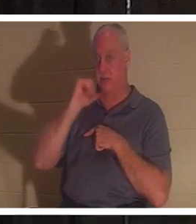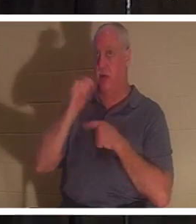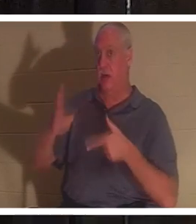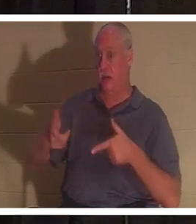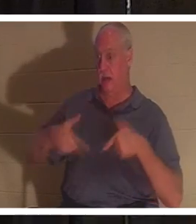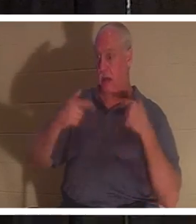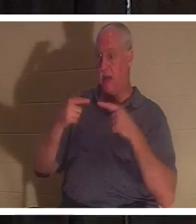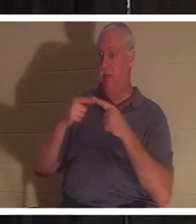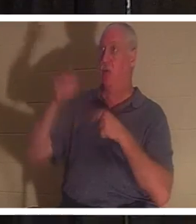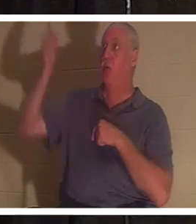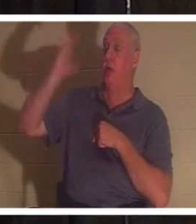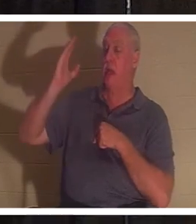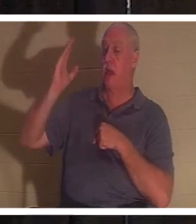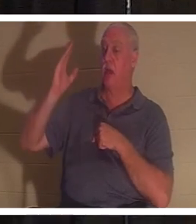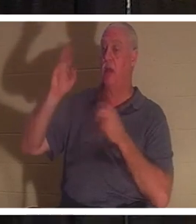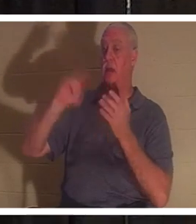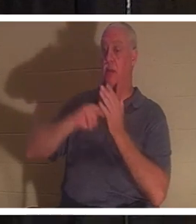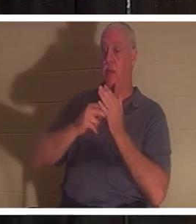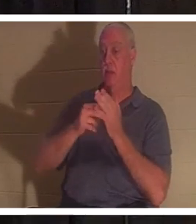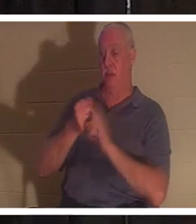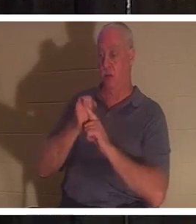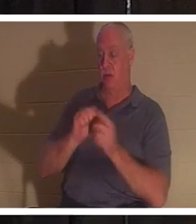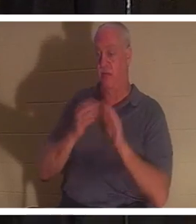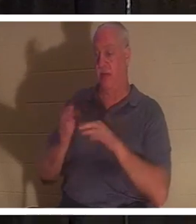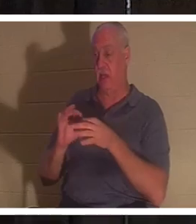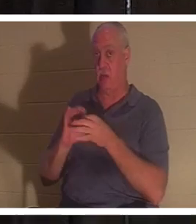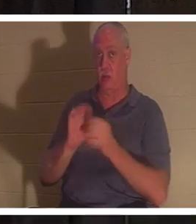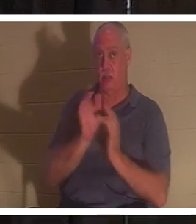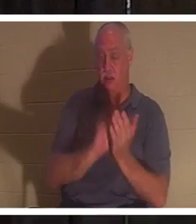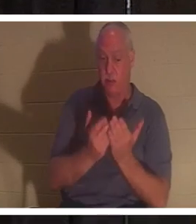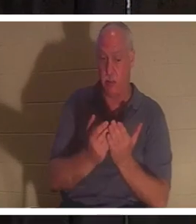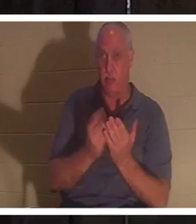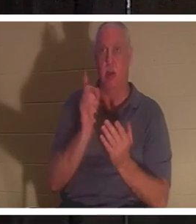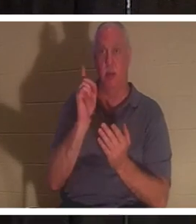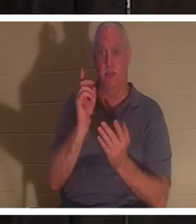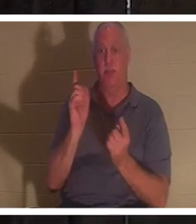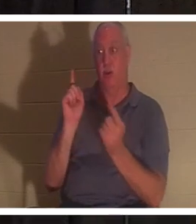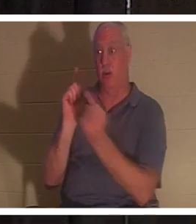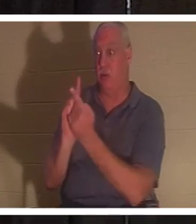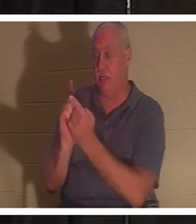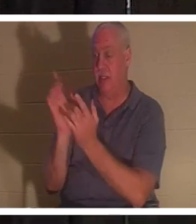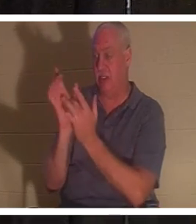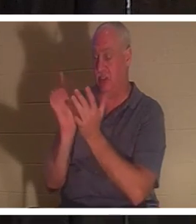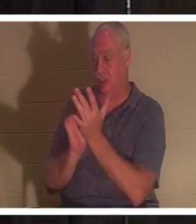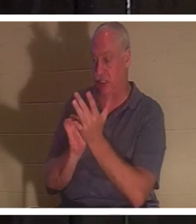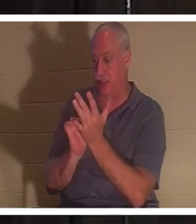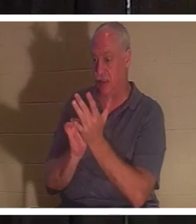आप पवित्र शास्त्र के अनुसार मर चुके हैं। लेकिन जब आप यीशु से मिलते हैं, तो आपको जीवन का उपहार दिया जाता है।